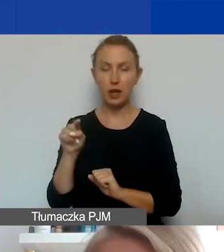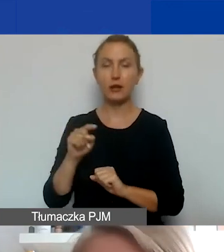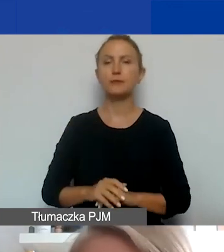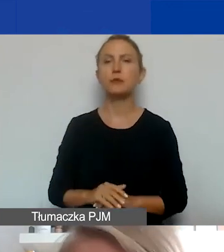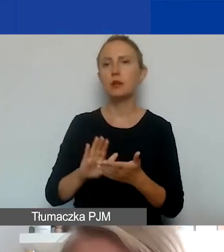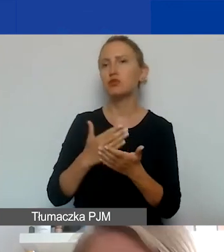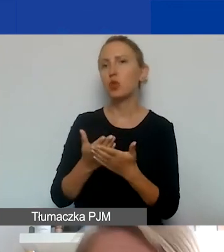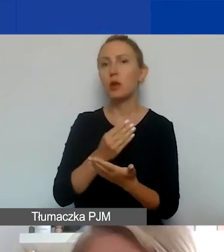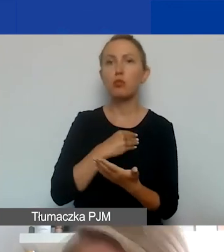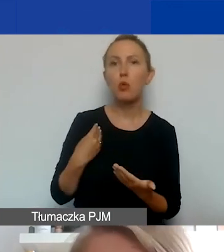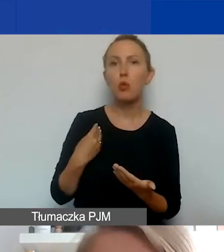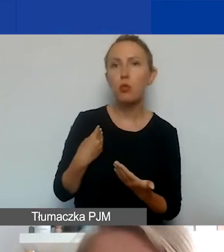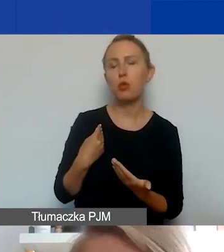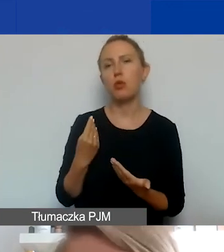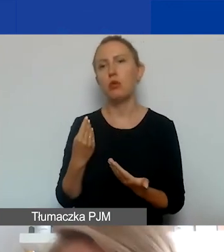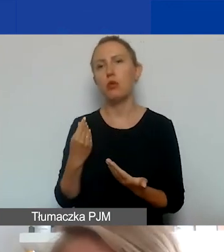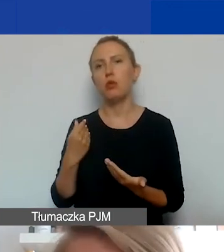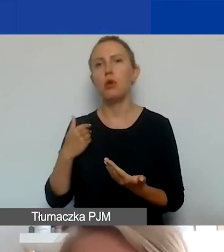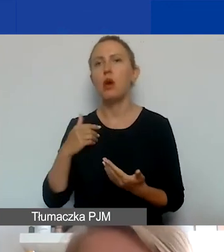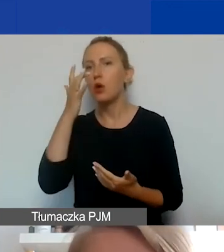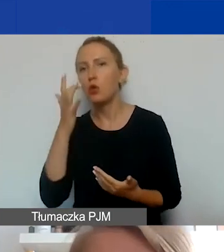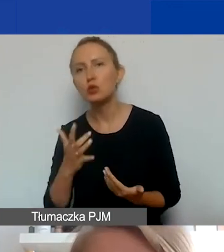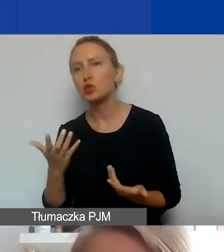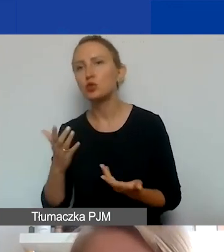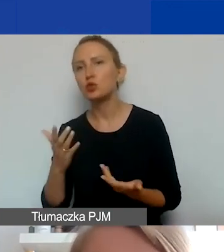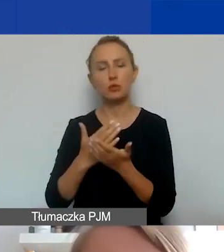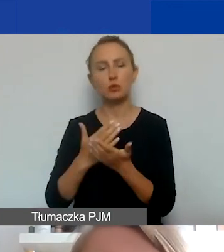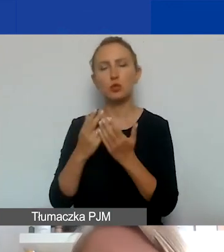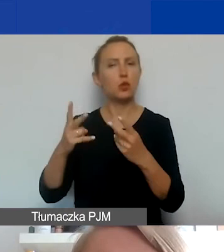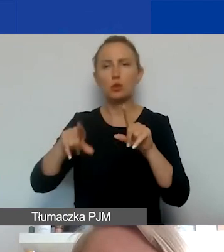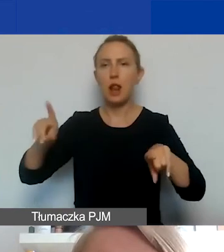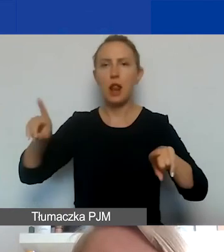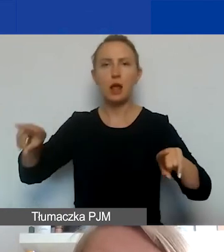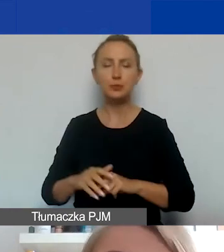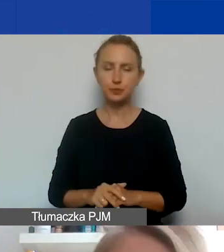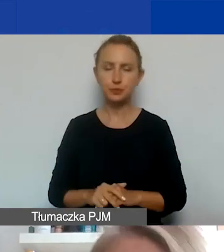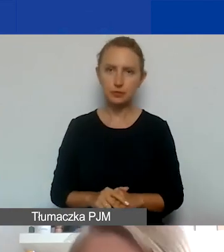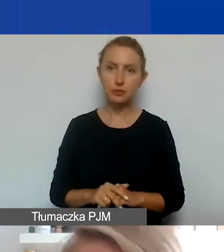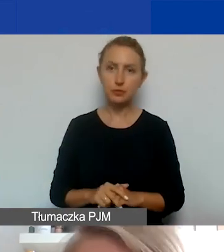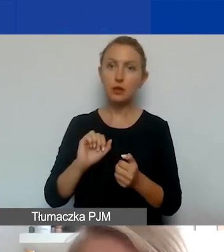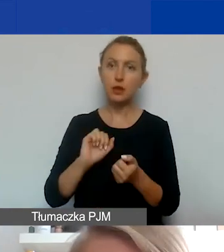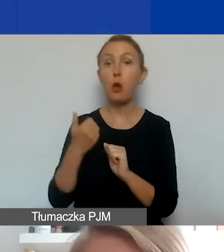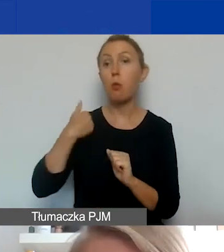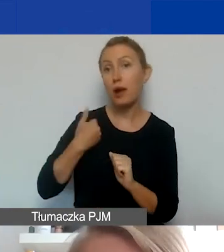po polsku i po litewsku albo po rosyjsku, jeżeli jest partner z takiego kraju. Albo po angielsku i po rosyjsku.